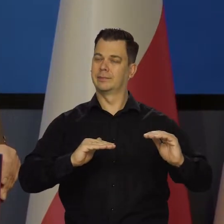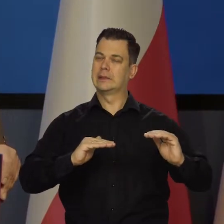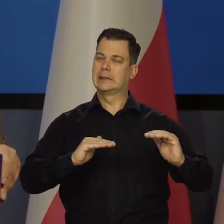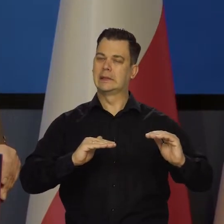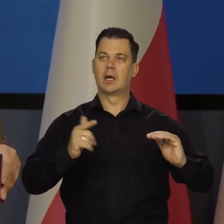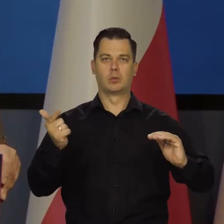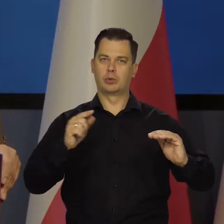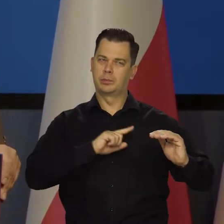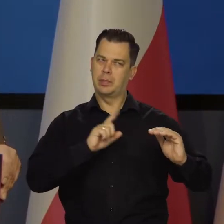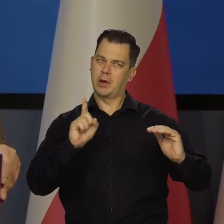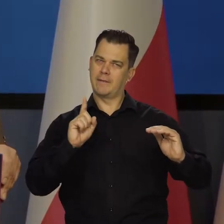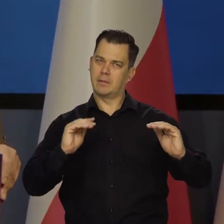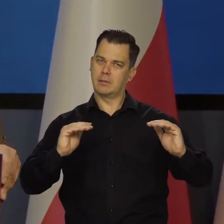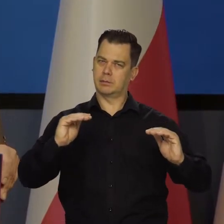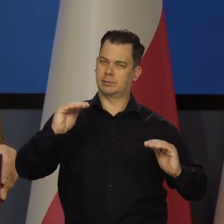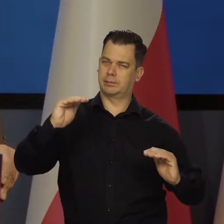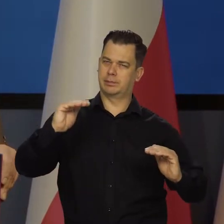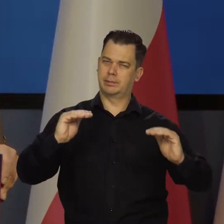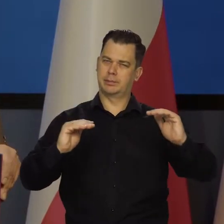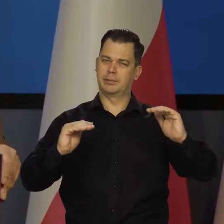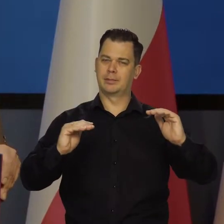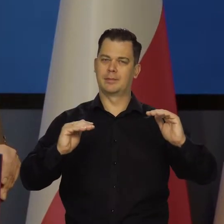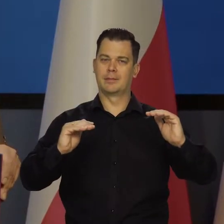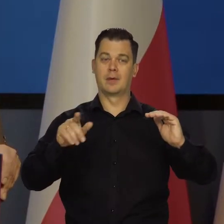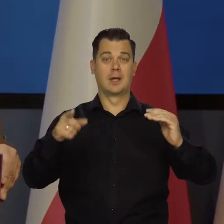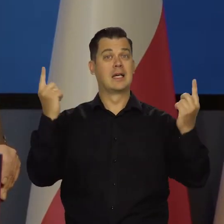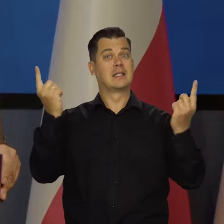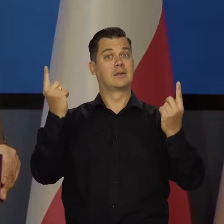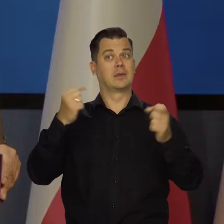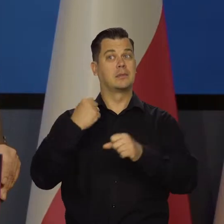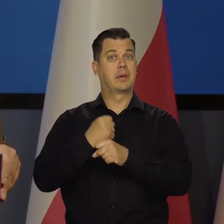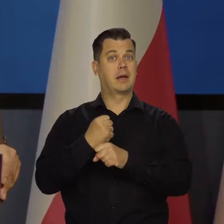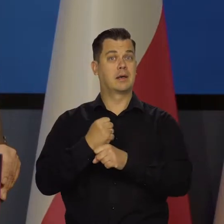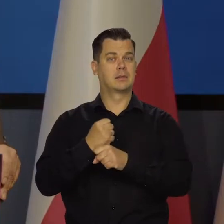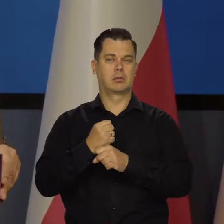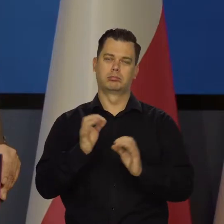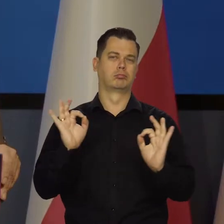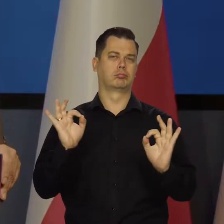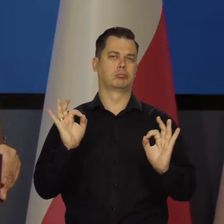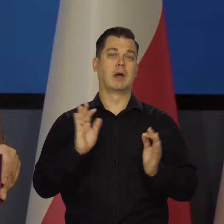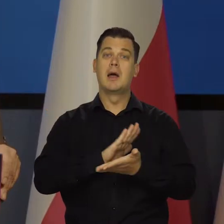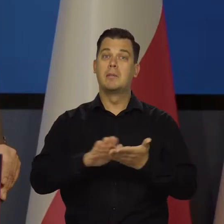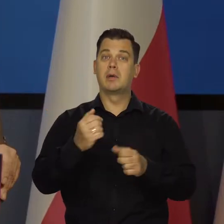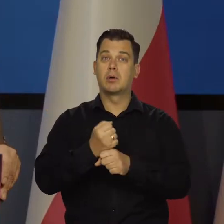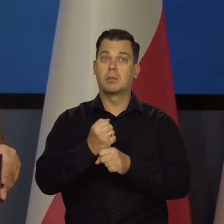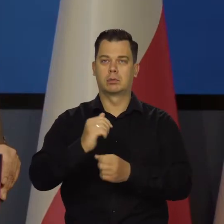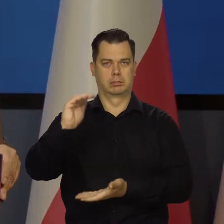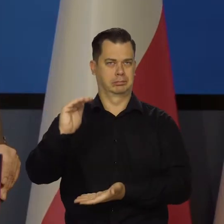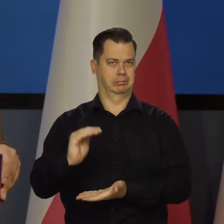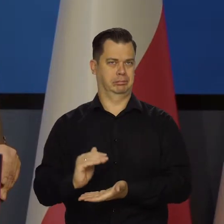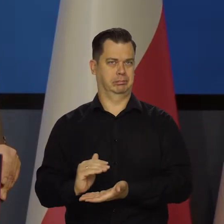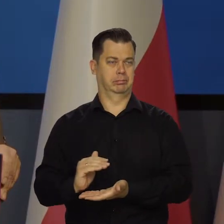Musimy być czujni bardzo. Sytuacja na rynku pracy jest korzystna, bezrobocie jest niskie, zatrudnienie rośnie,